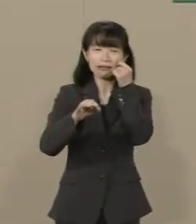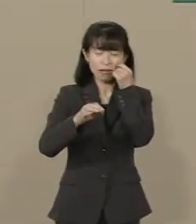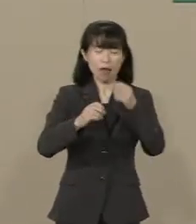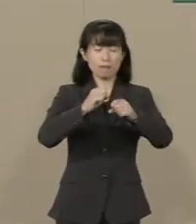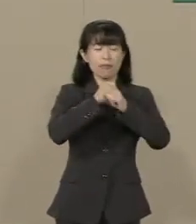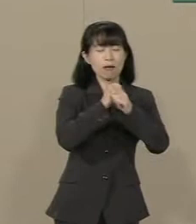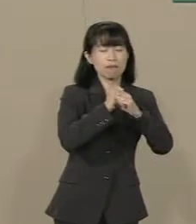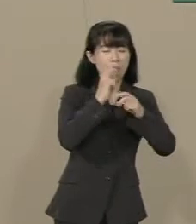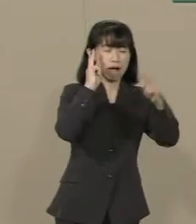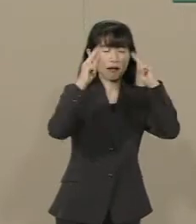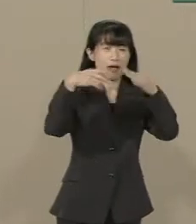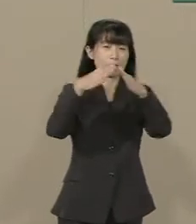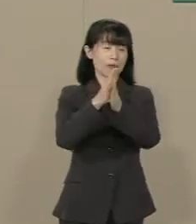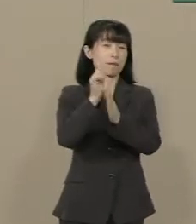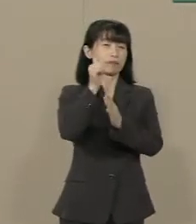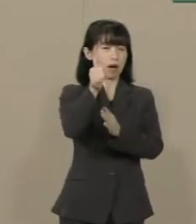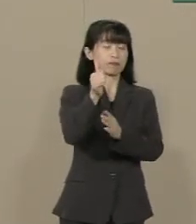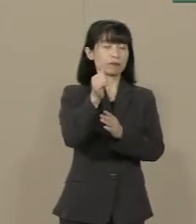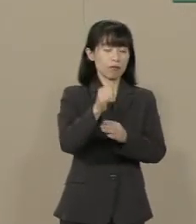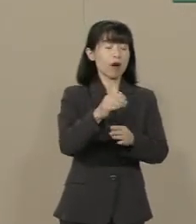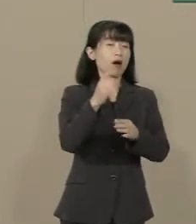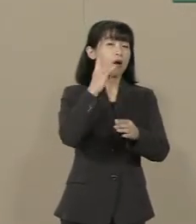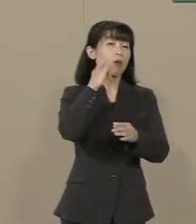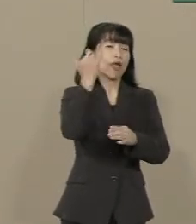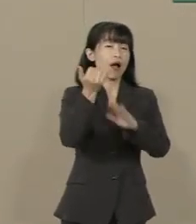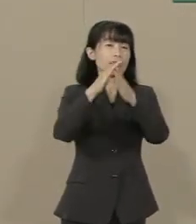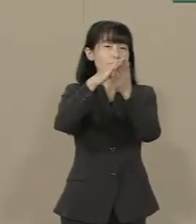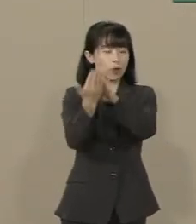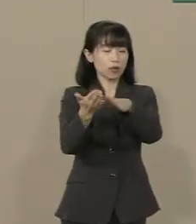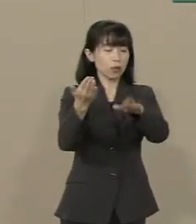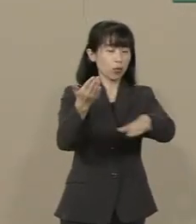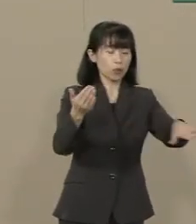子供たちがたくさん 親を亡くしたんです